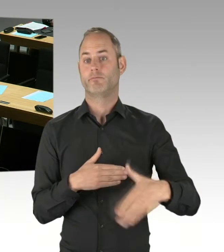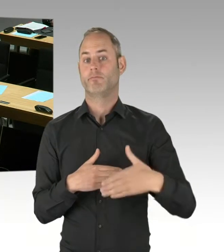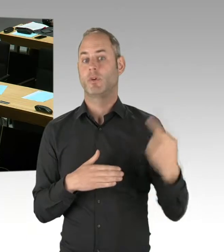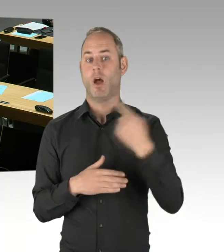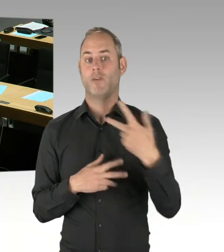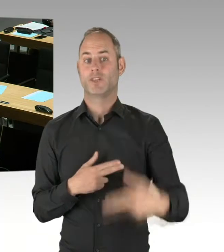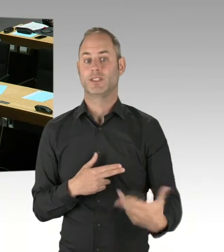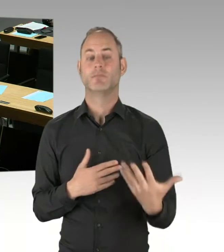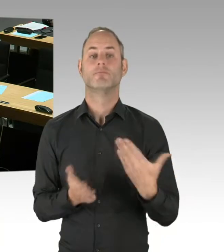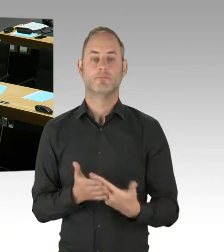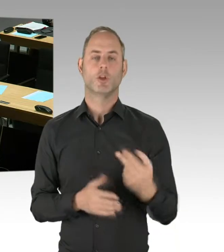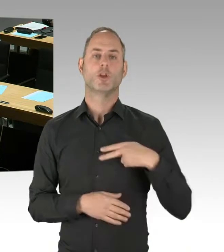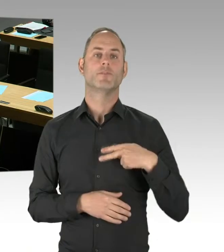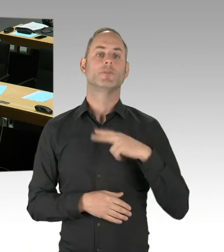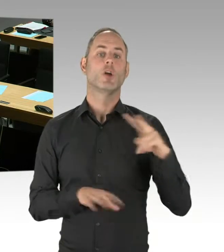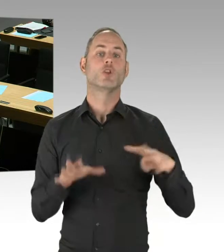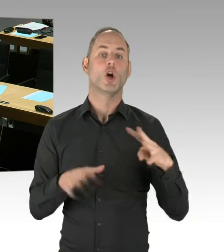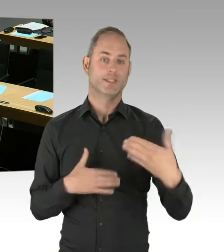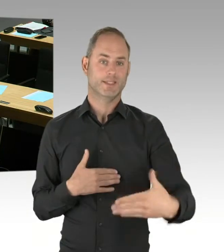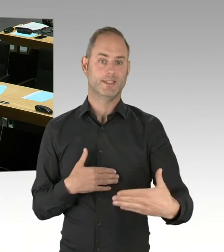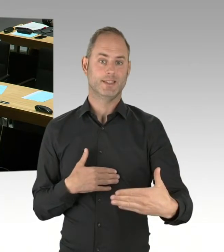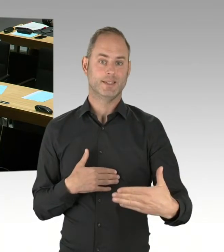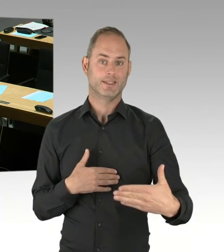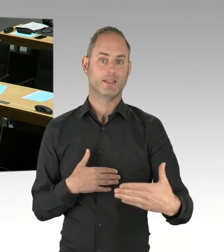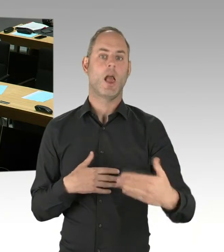Daher gibt es derzeit mangels Verfahrensstand noch keine Bewerber.